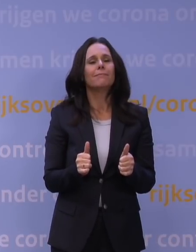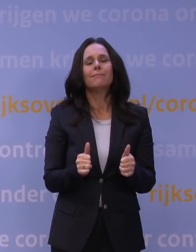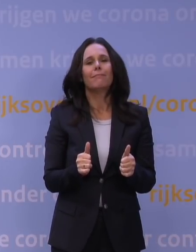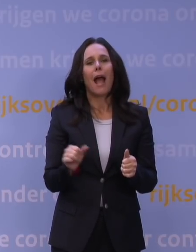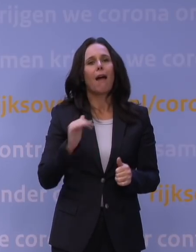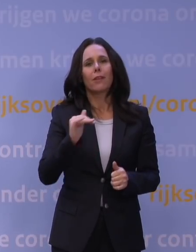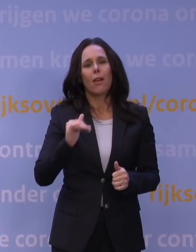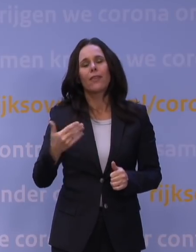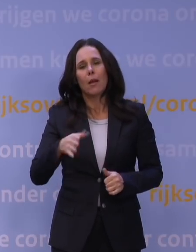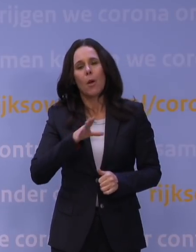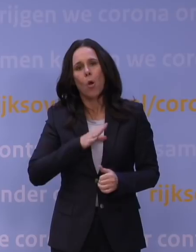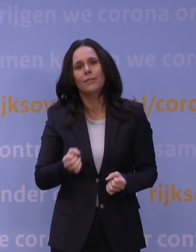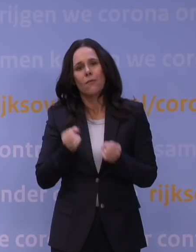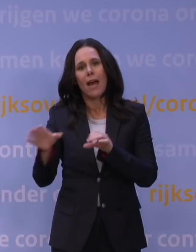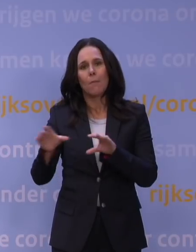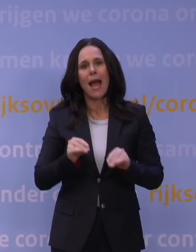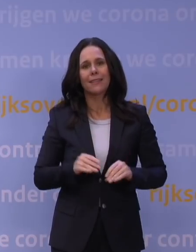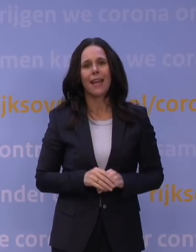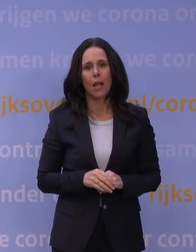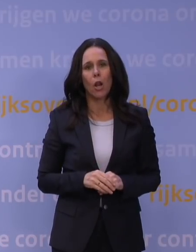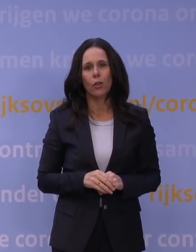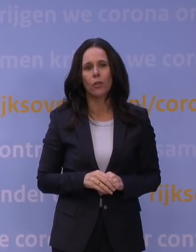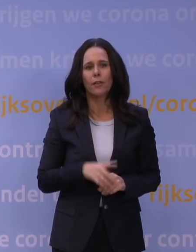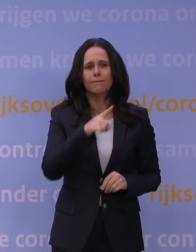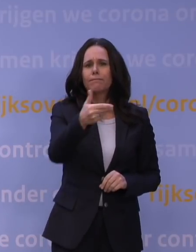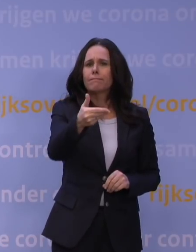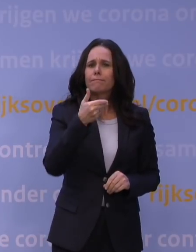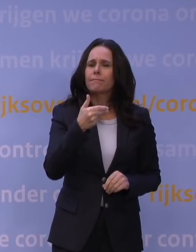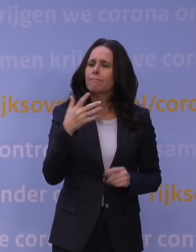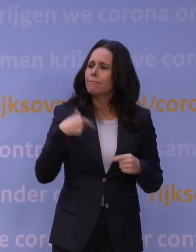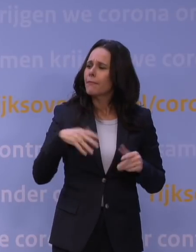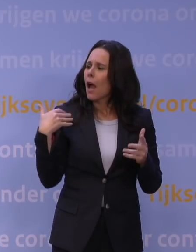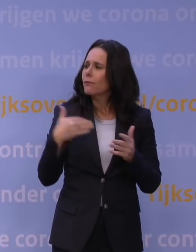dus geen zware maatregelen hoeven te nemen. Hebben wij in de afgelopen maanden niet te veel risico genomen